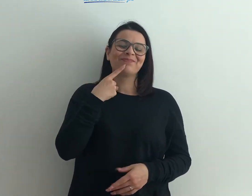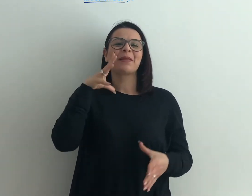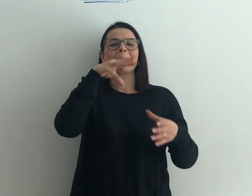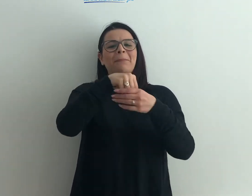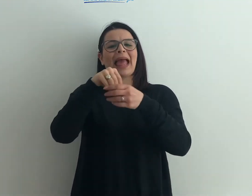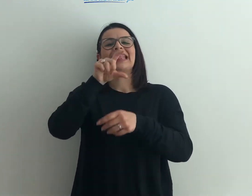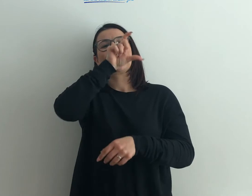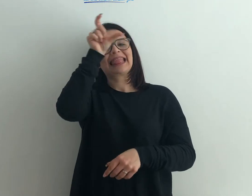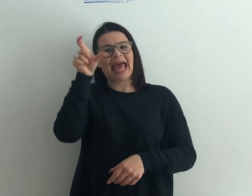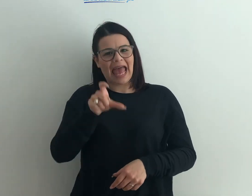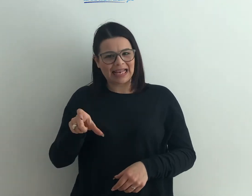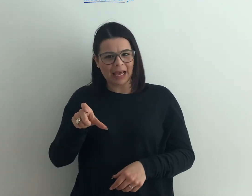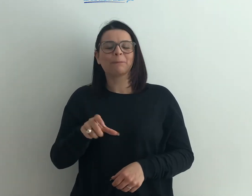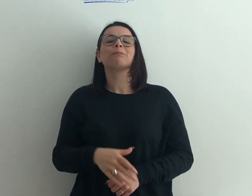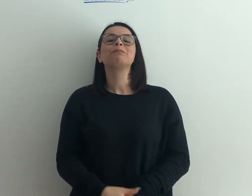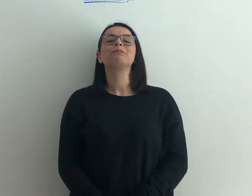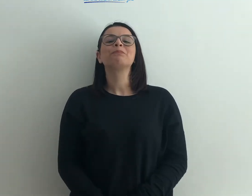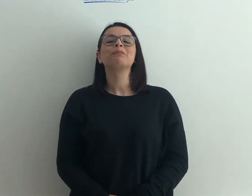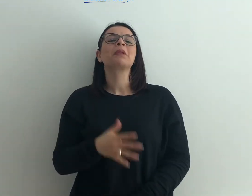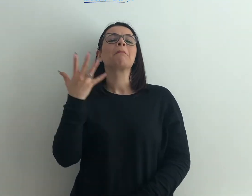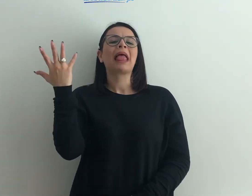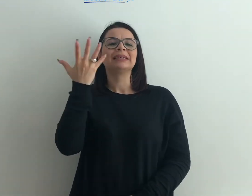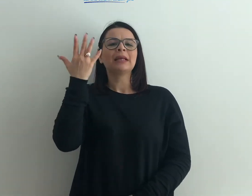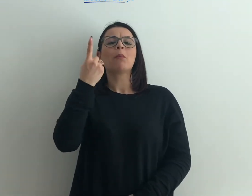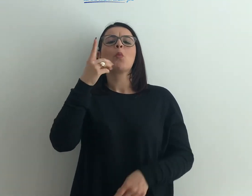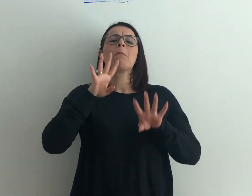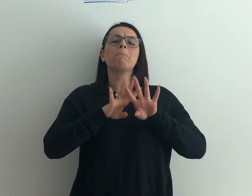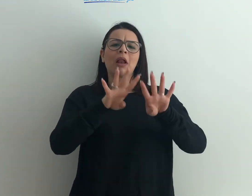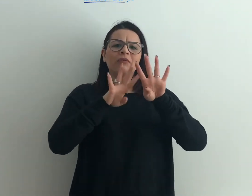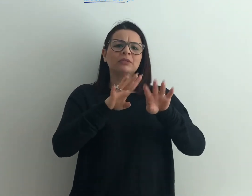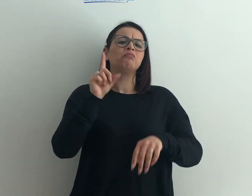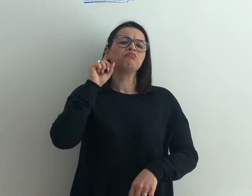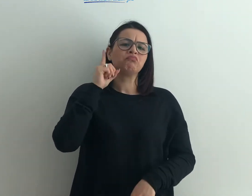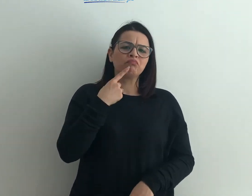le persone sorde in qualunque paese d'Italia. Per esempio una manifestazione